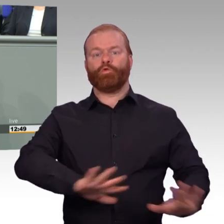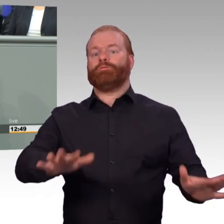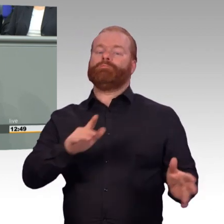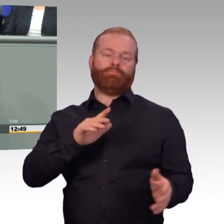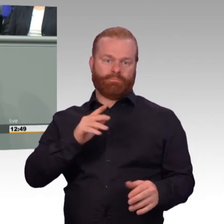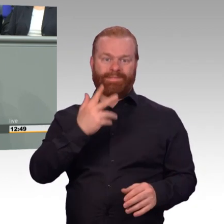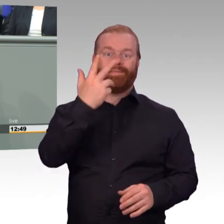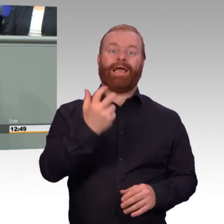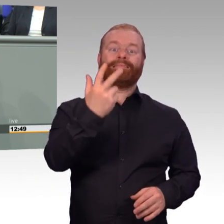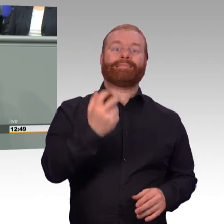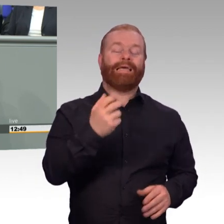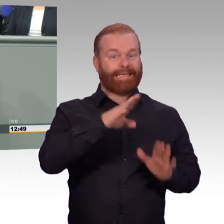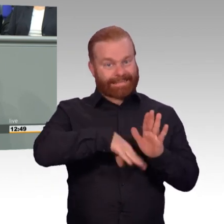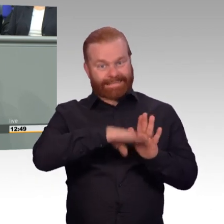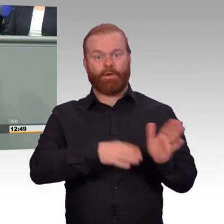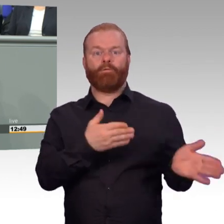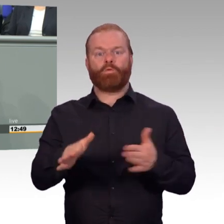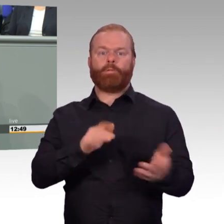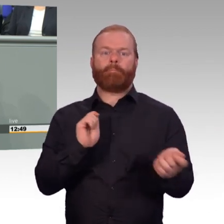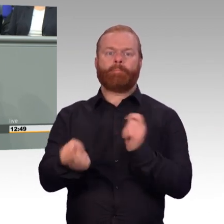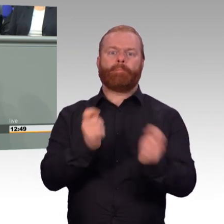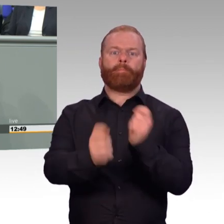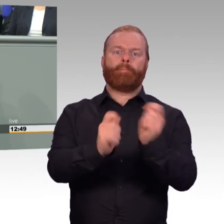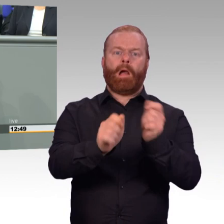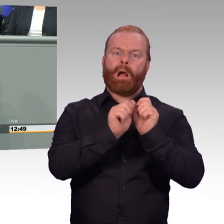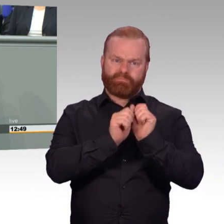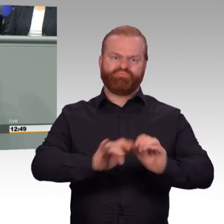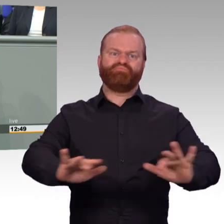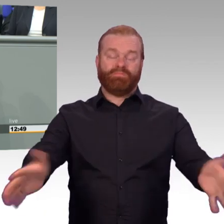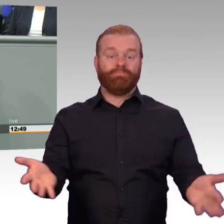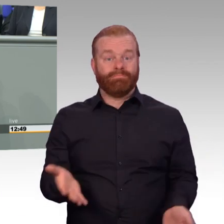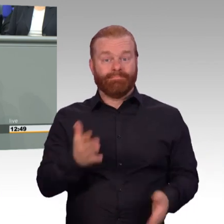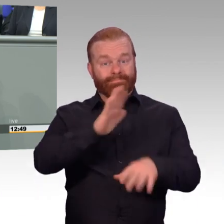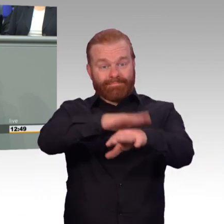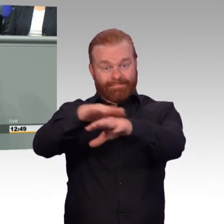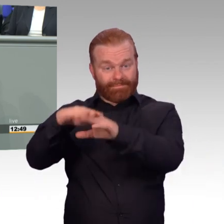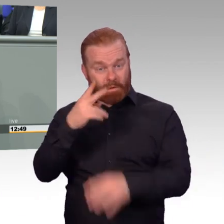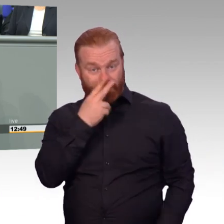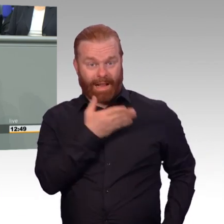Aber wir werden es in den parlamentarischen Beratungen noch deutlich besser machen. Ich freue mich auf die Zusammenarbeit